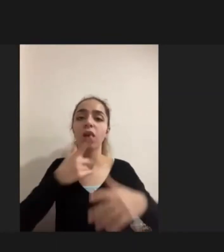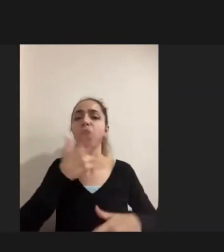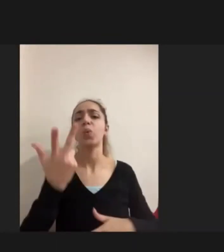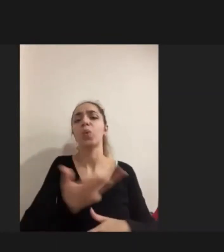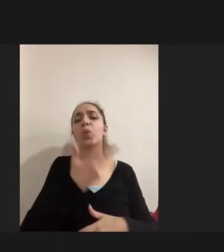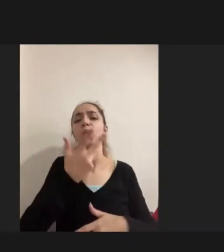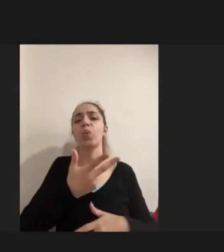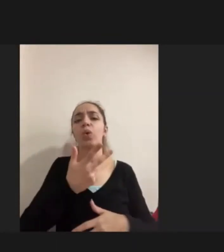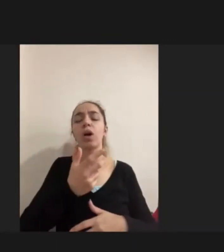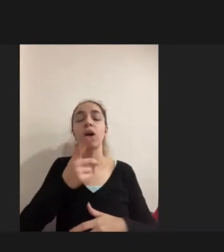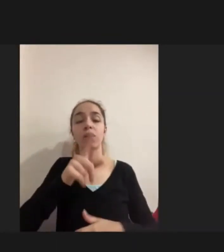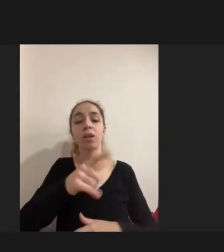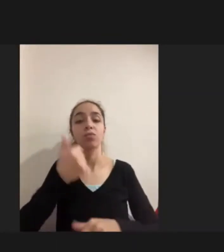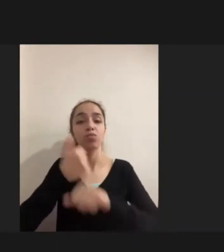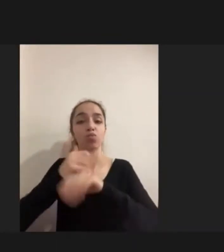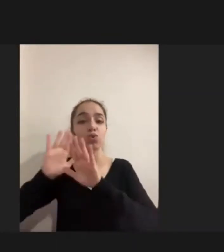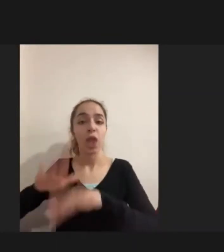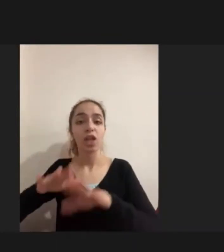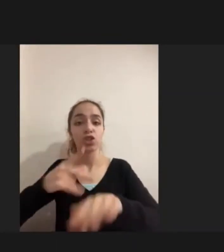Engelli kadınlar yine daha şiddetli bir deneyim yaşıyorlar